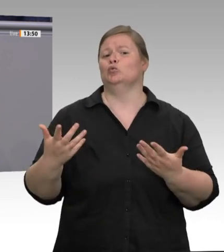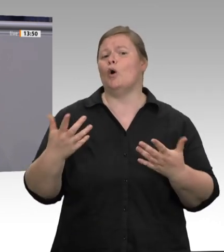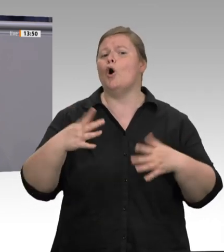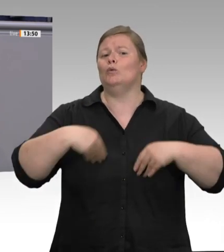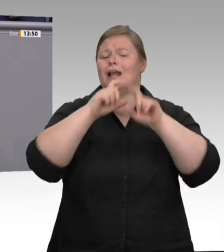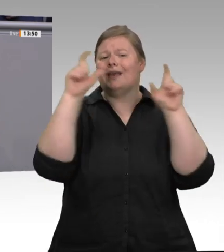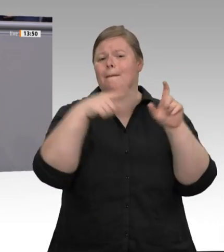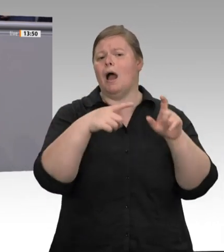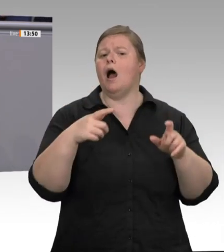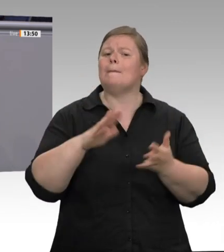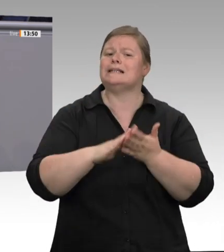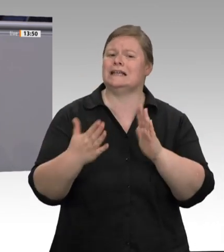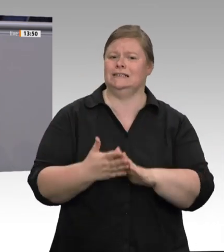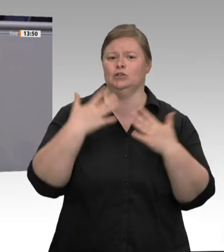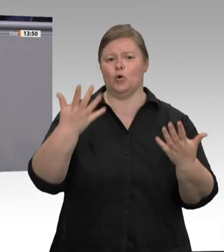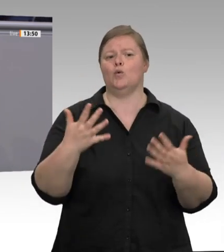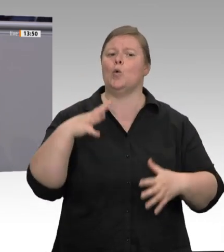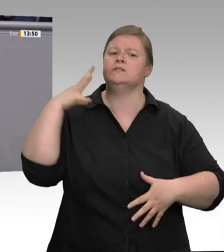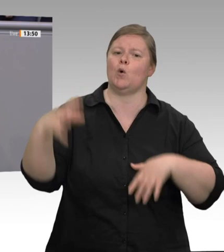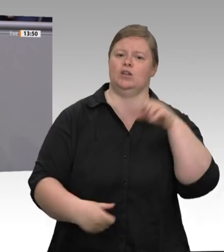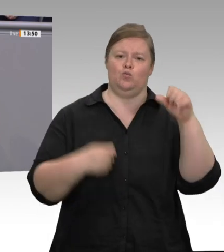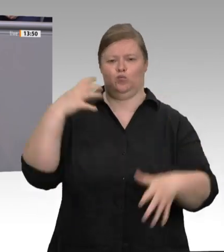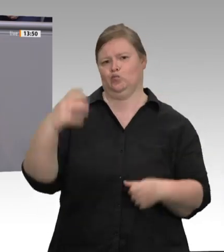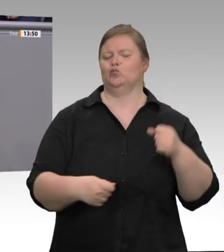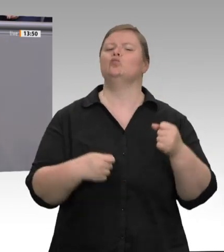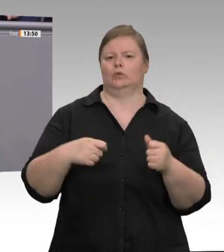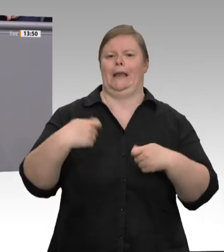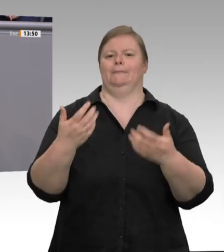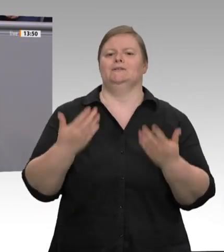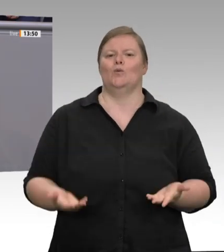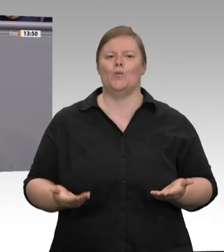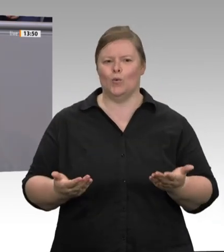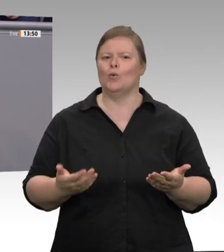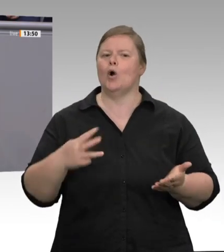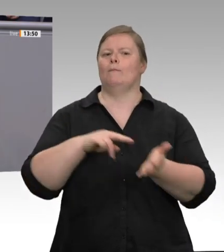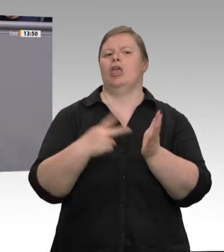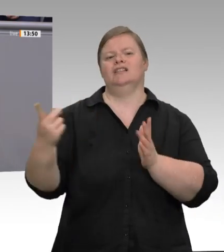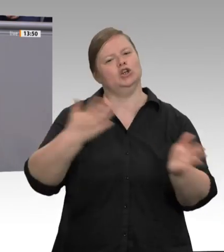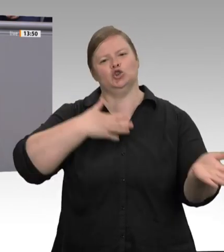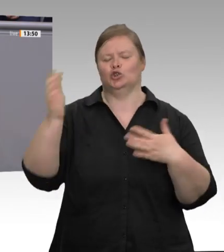Oder wie kann man es nennen, wenn von den Arbeitern auch noch eine Messerabgabe verlangt wird?